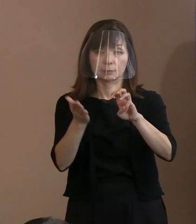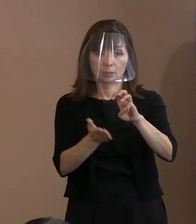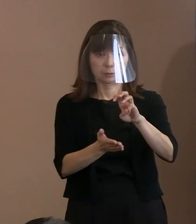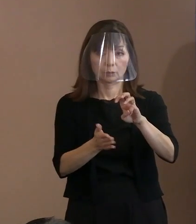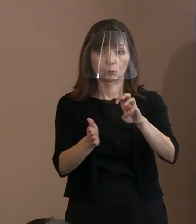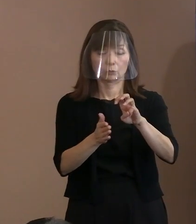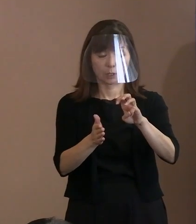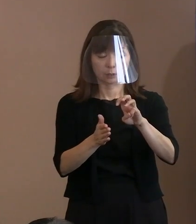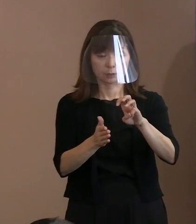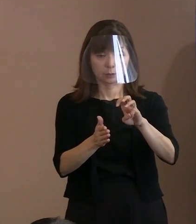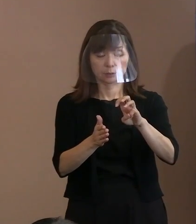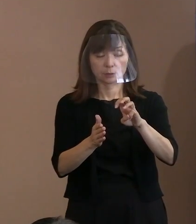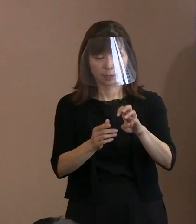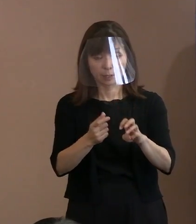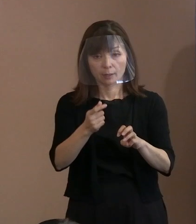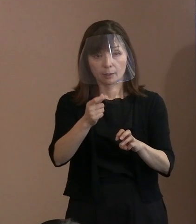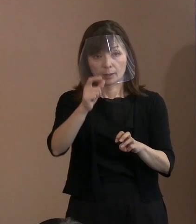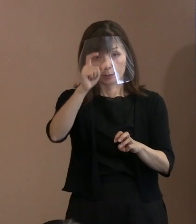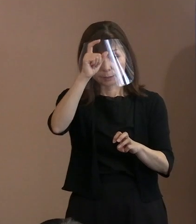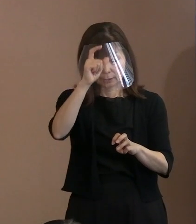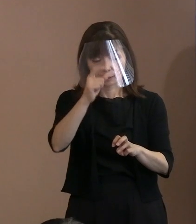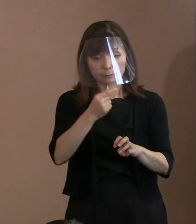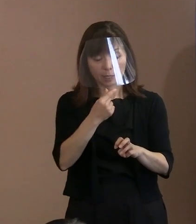当然､警備体制を強化したと 分かるようにすると｡